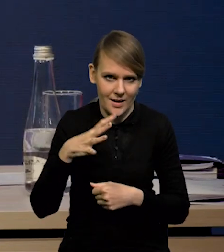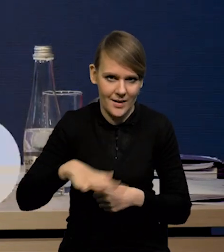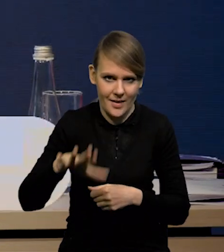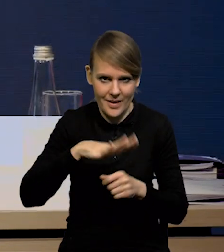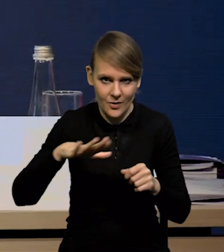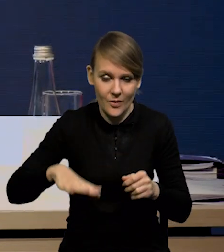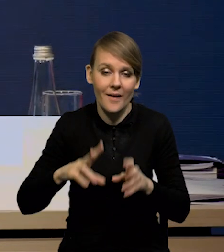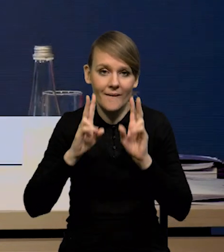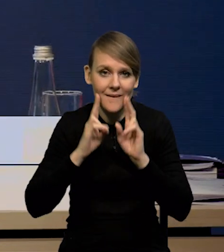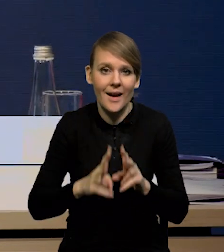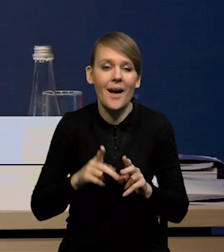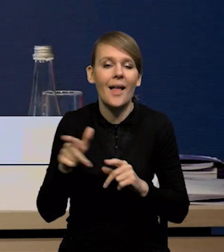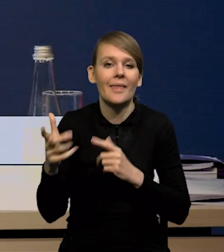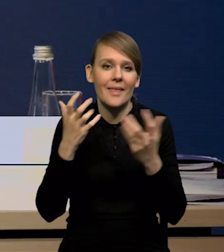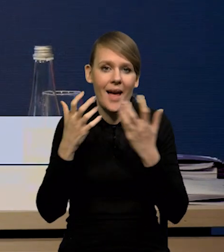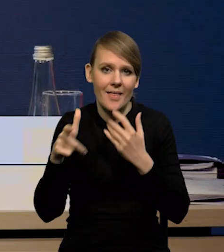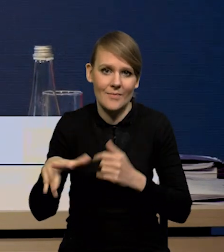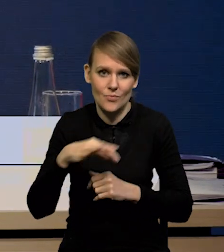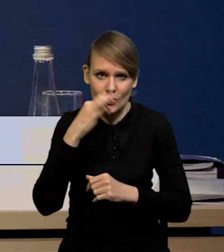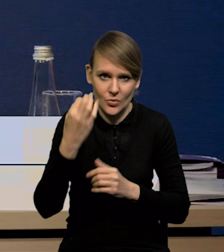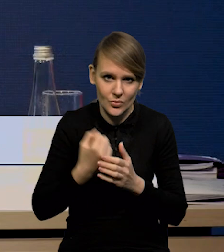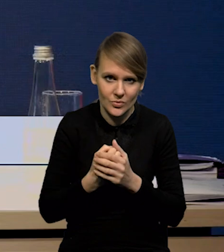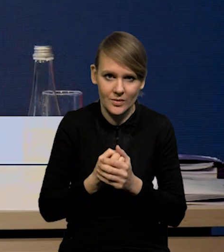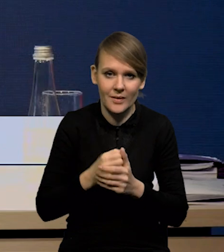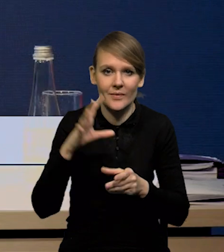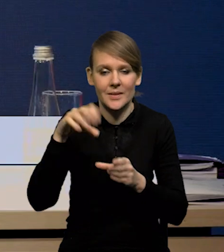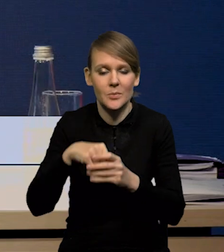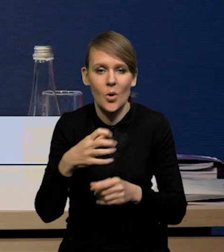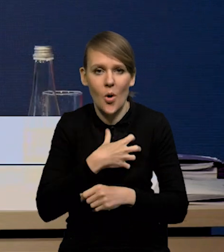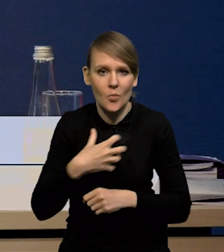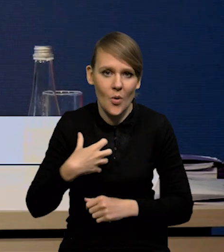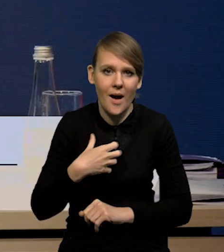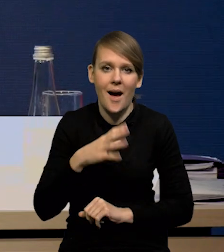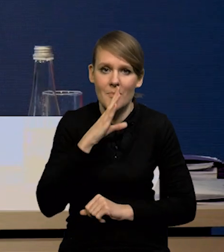Rzeczywiście mieliśmy lepsze dane. Dotyczyły one właściwie zarówno gospodarki amerykańskiej,